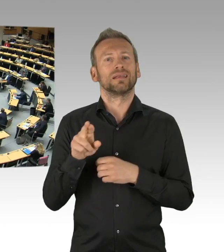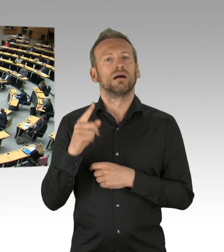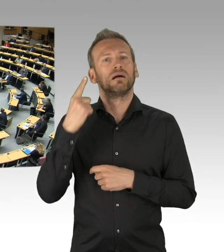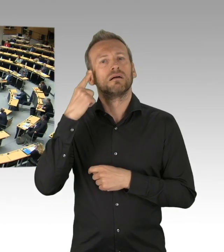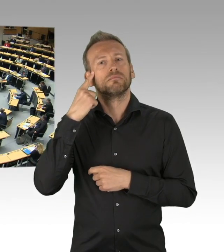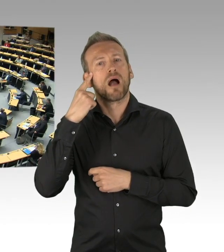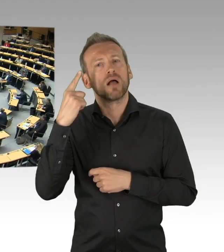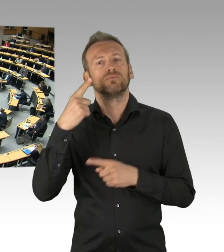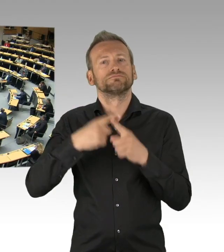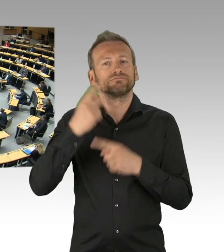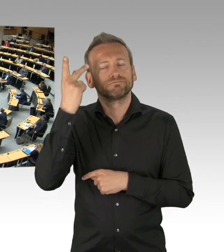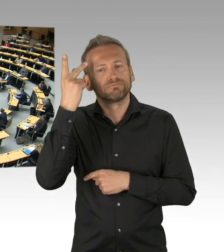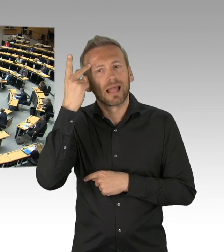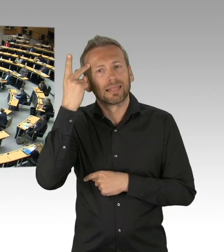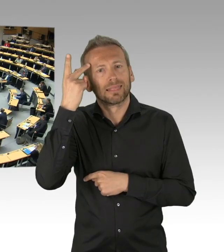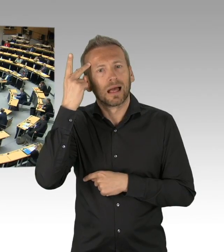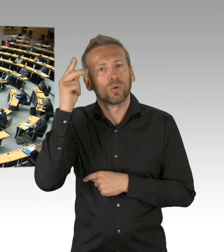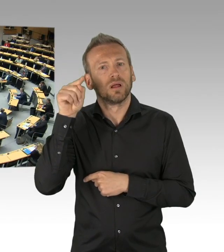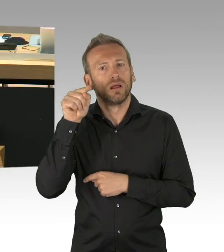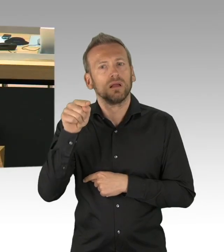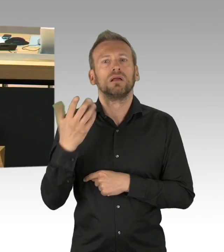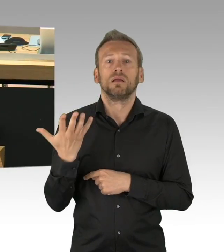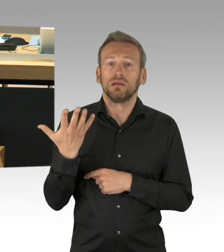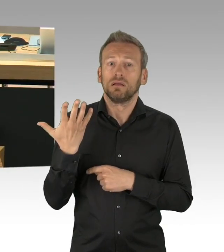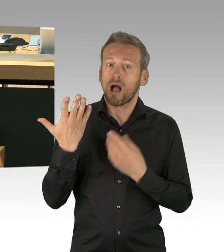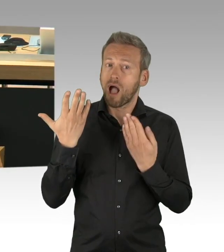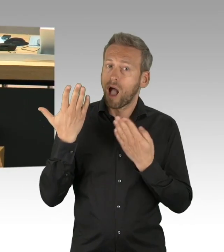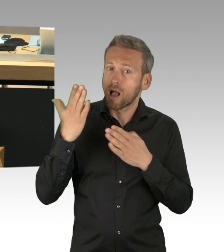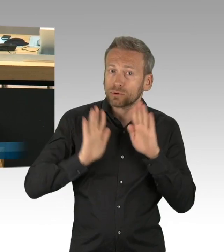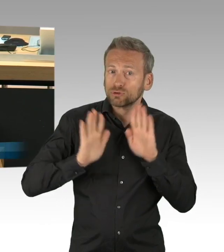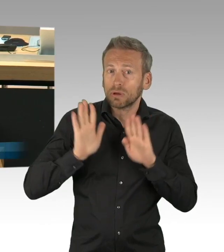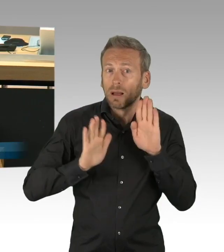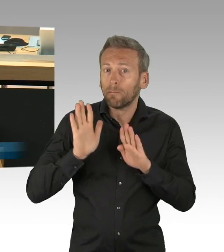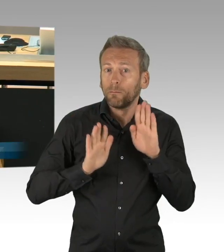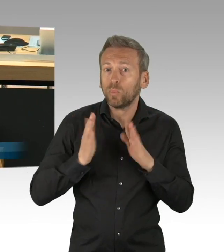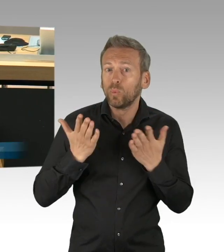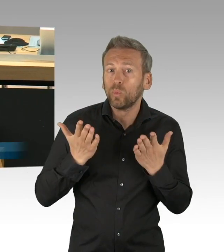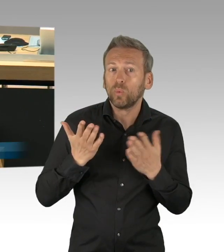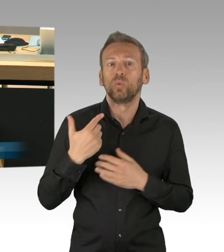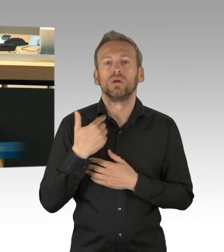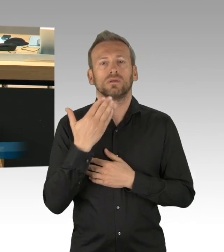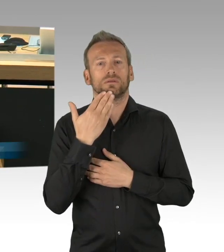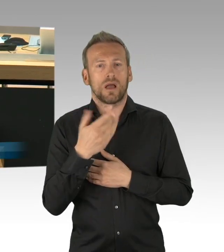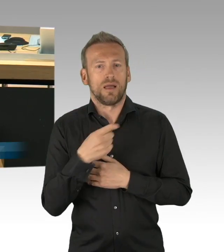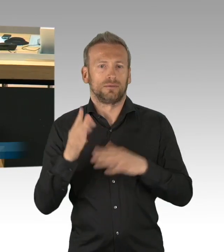(Sprecherwechsel) Vielen Dank, Herr Präsident. Herr Präsident, sehr geehrte Damen und Herren, vielleicht muss man das auch denen, die dieser Sitzung jetzt zuschauen,